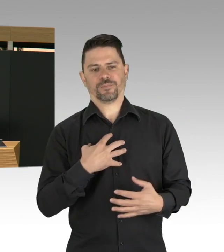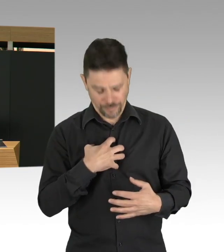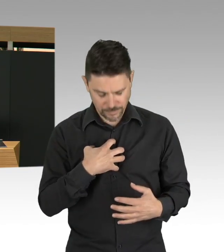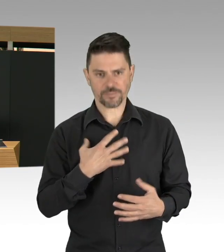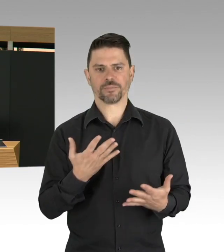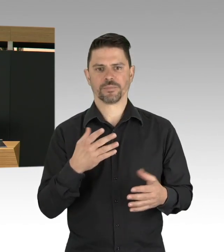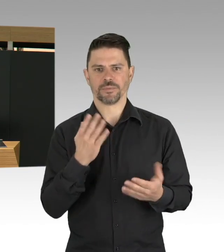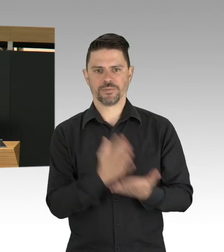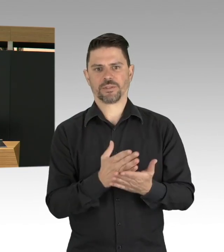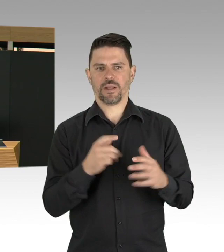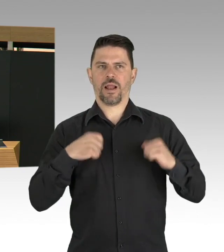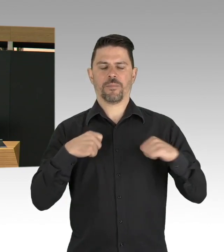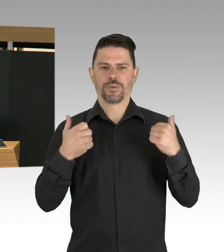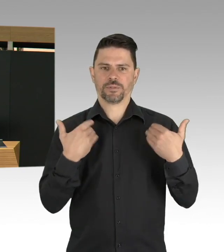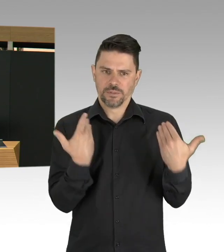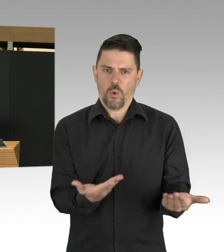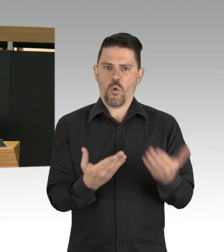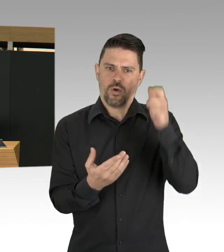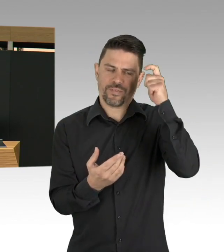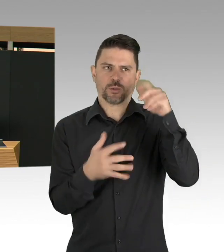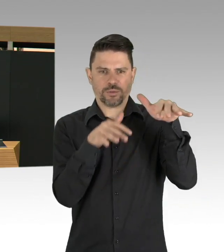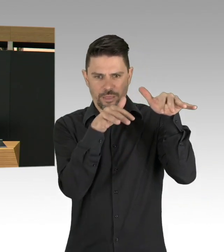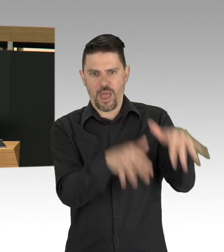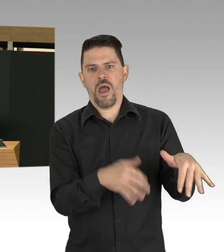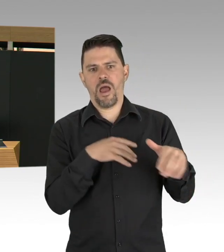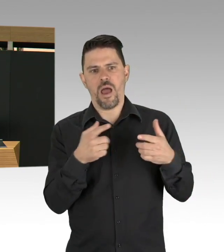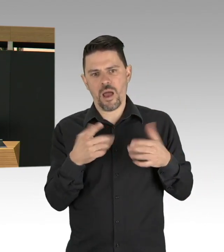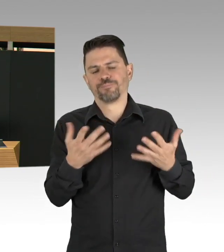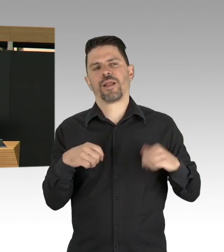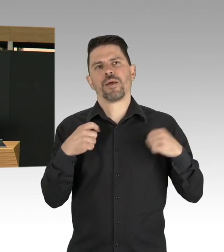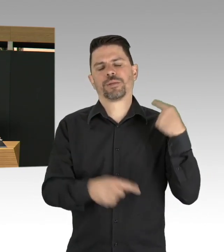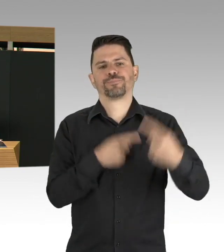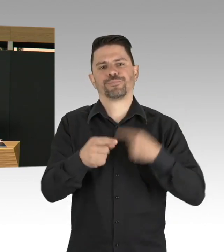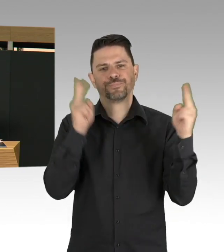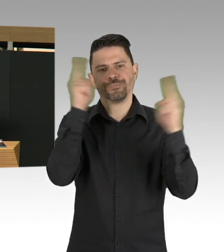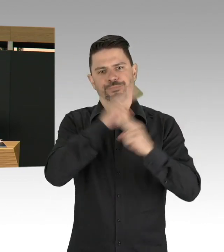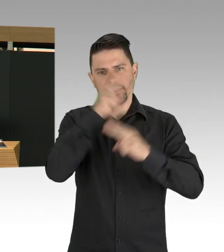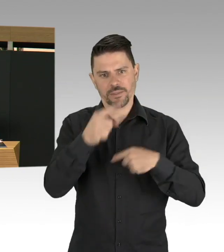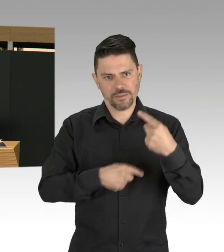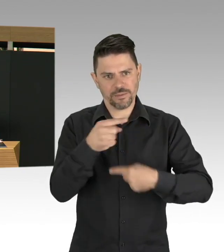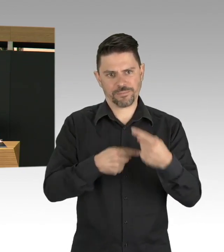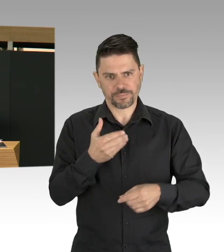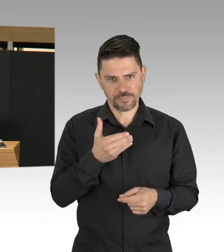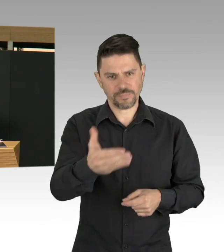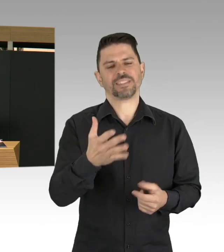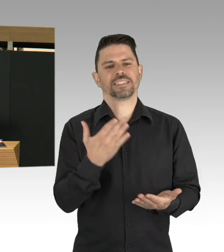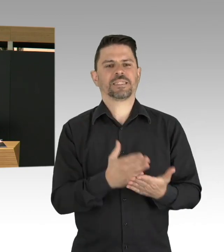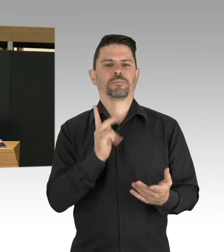die Ausbreitung im Schach halten und Zeit gewinnen und ähm, ja, die Frage ist natürlich bis wohin, bis wann?